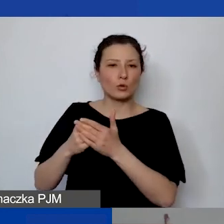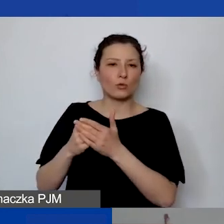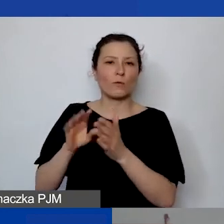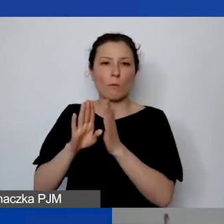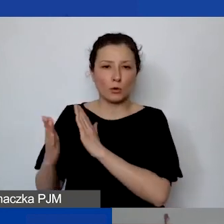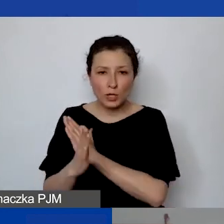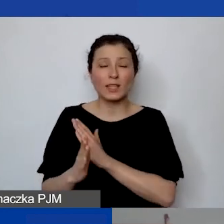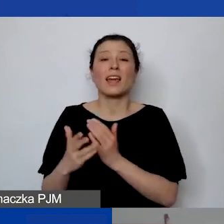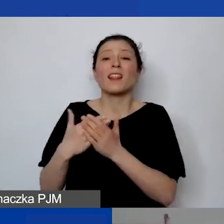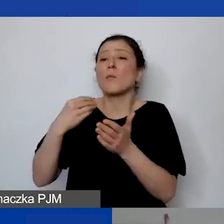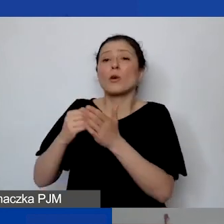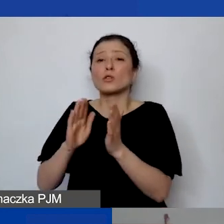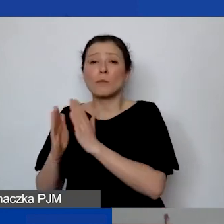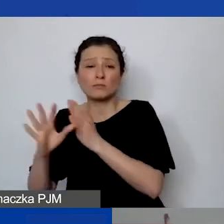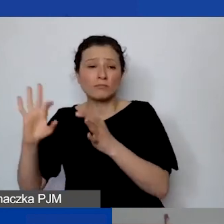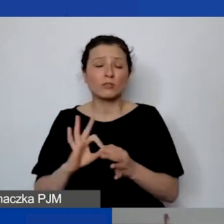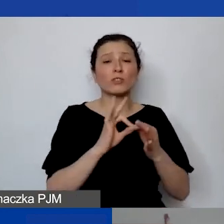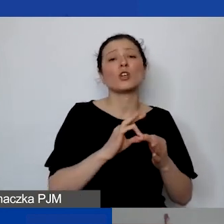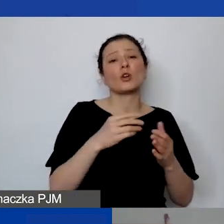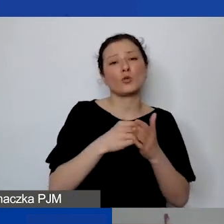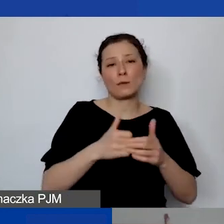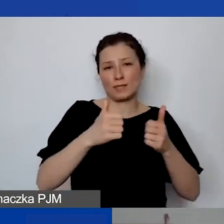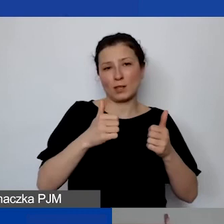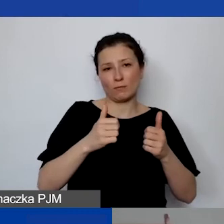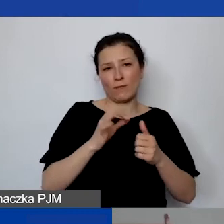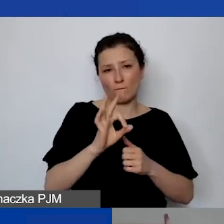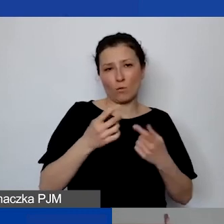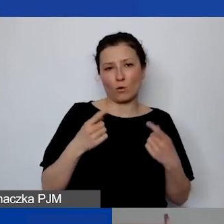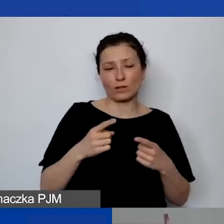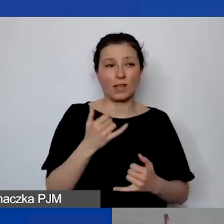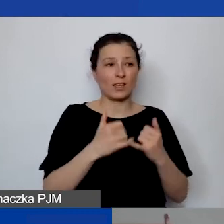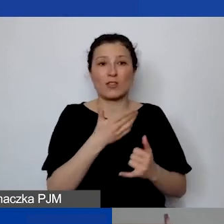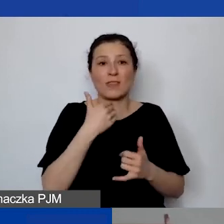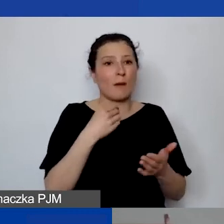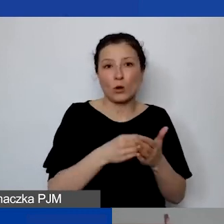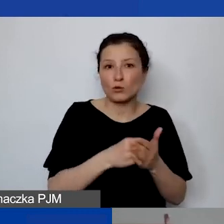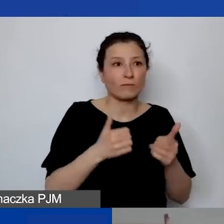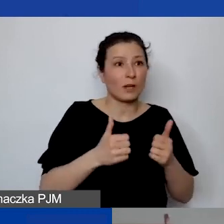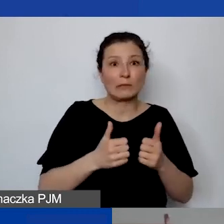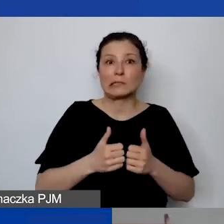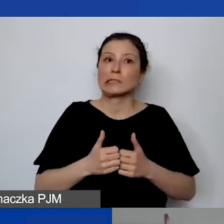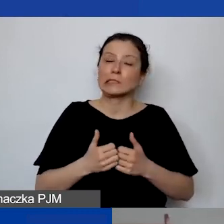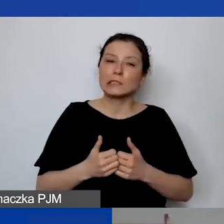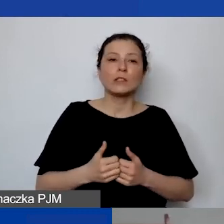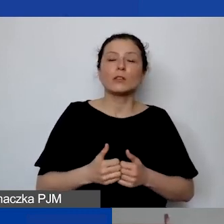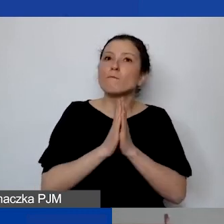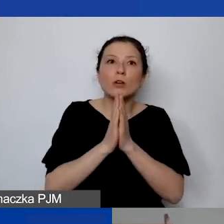z kosztami stałymi ogólnymi organizacji. Jeżeli one nie są ponoszone, to proszę na siłę ich nie wykazywać, tego ryczałtu.